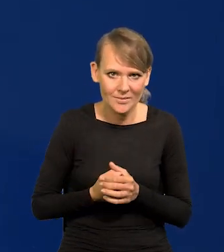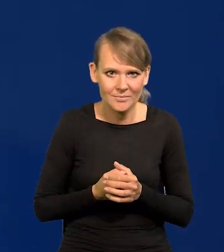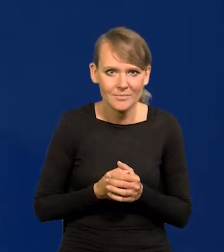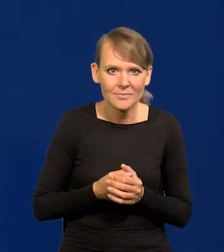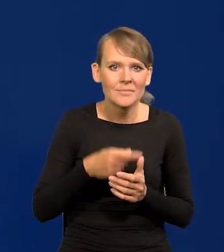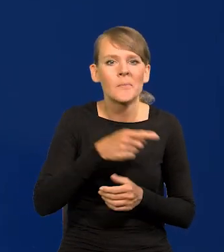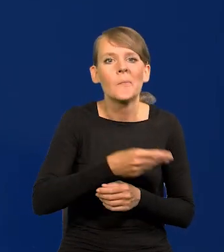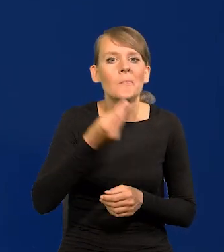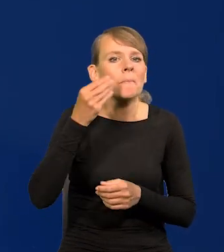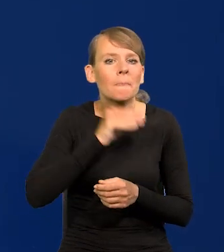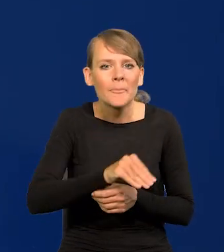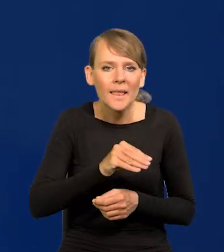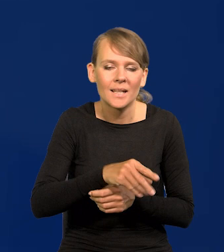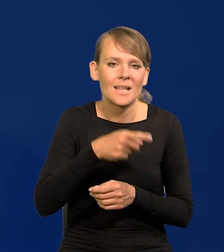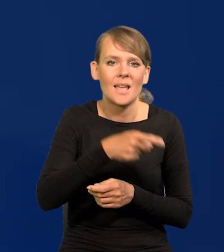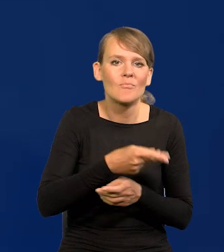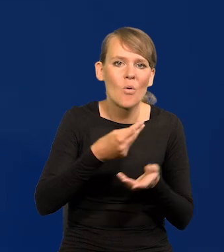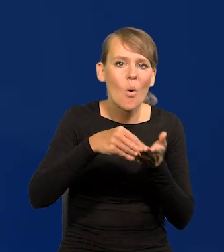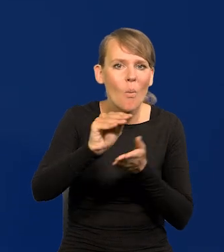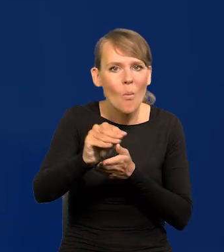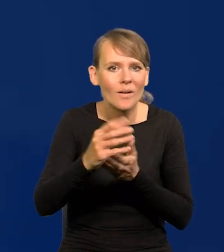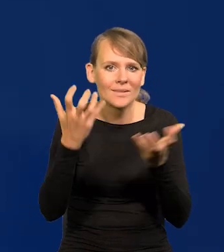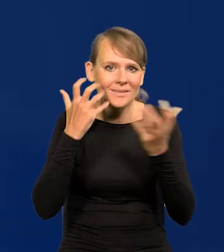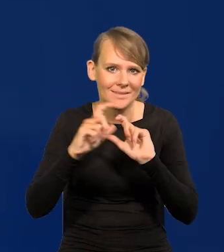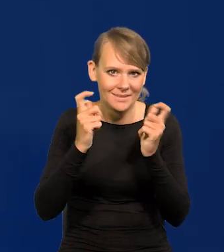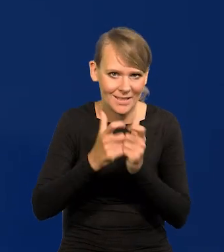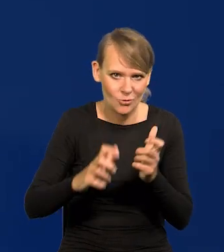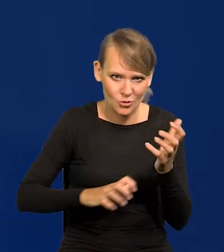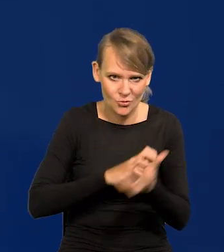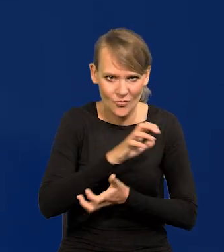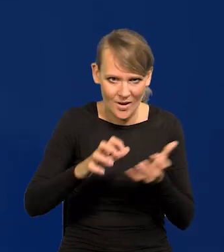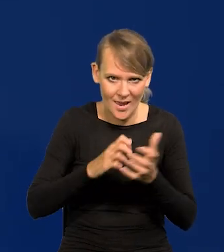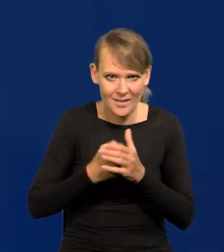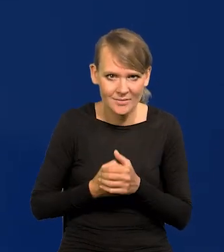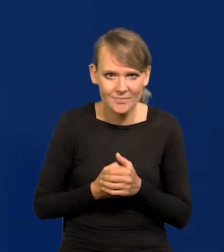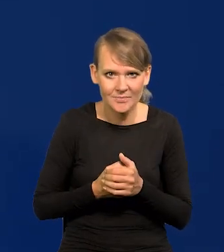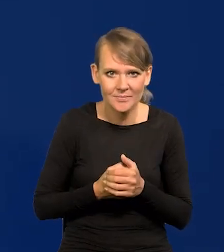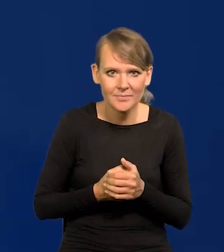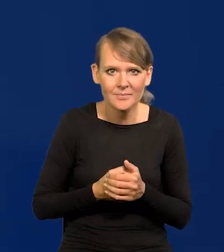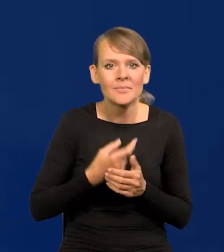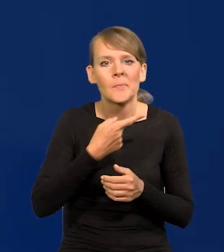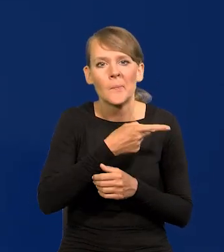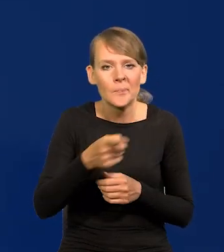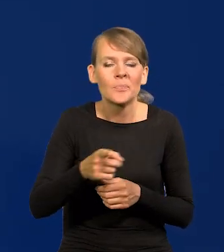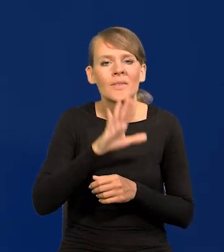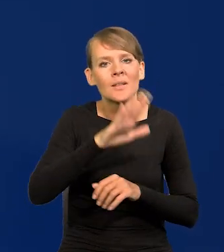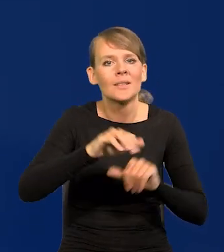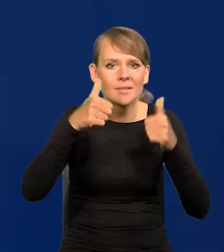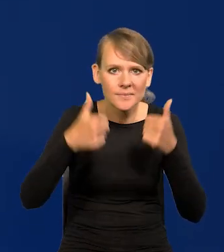najlepiej opłaconych kanałów informacji z całego świata i którzy pozostają w stałym, codziennym kontakcie